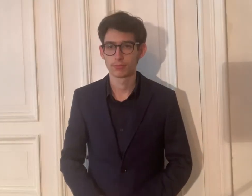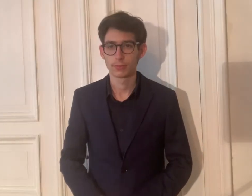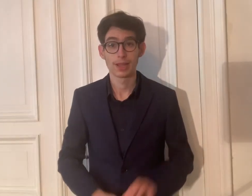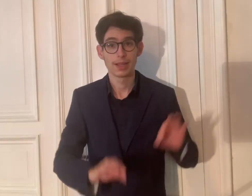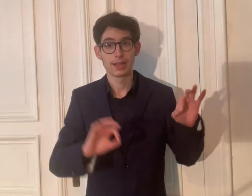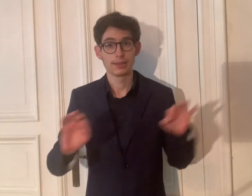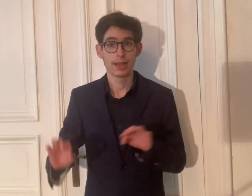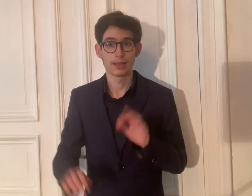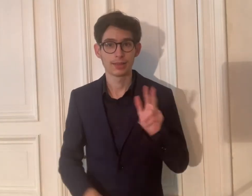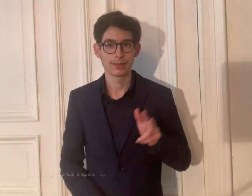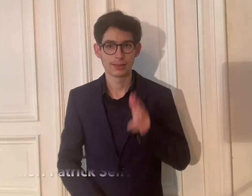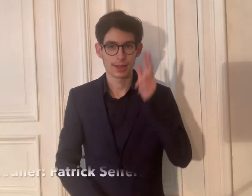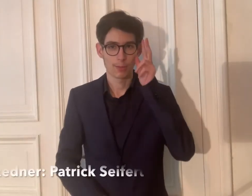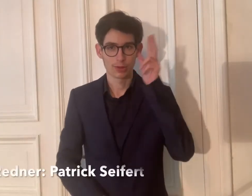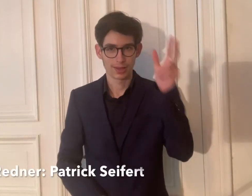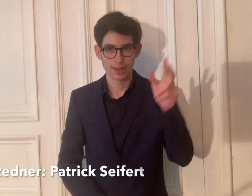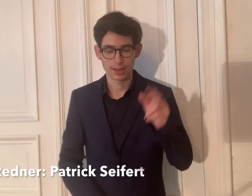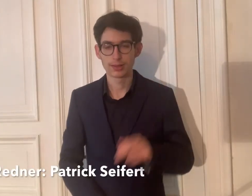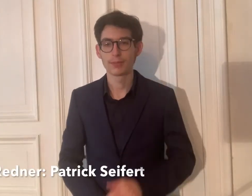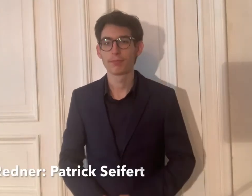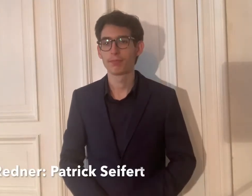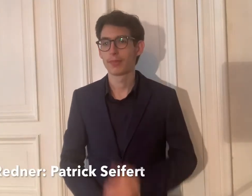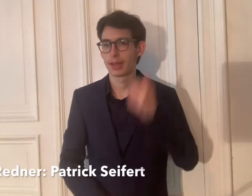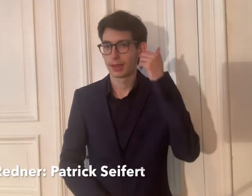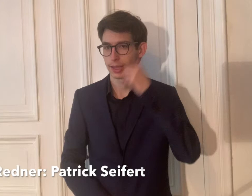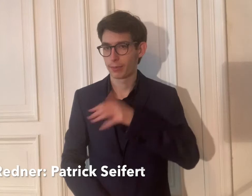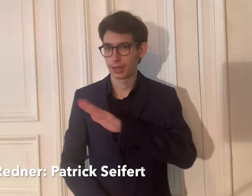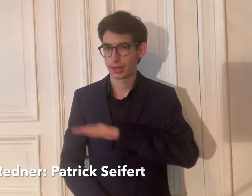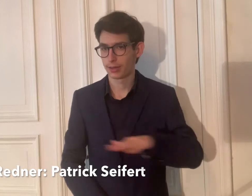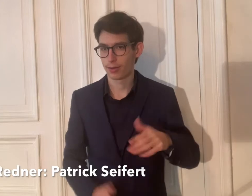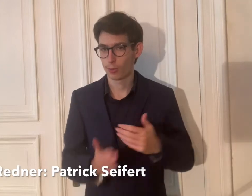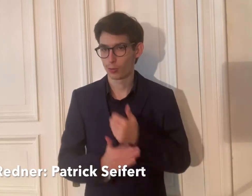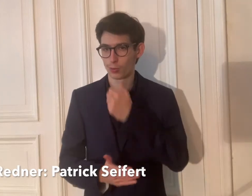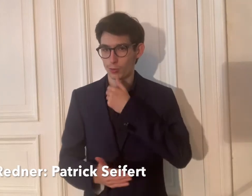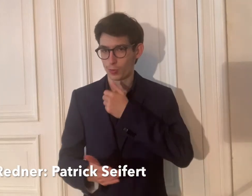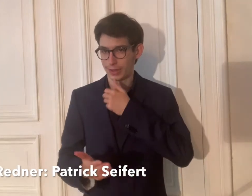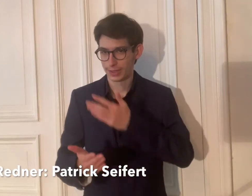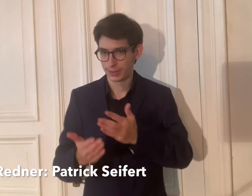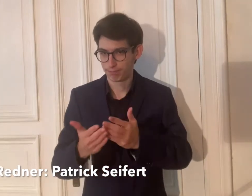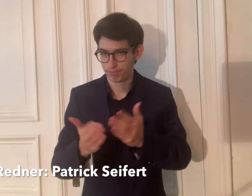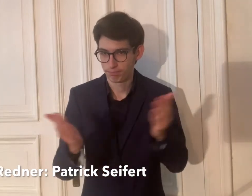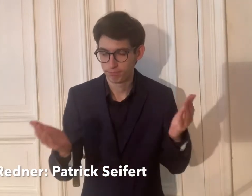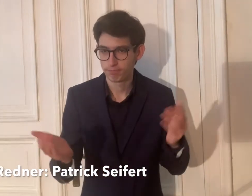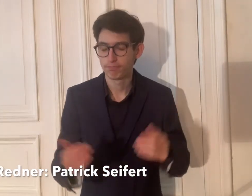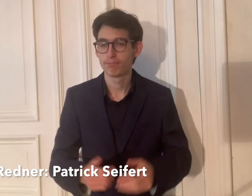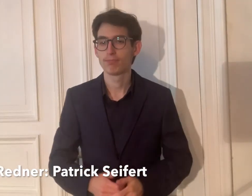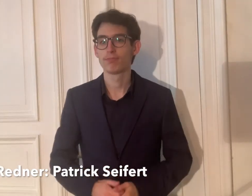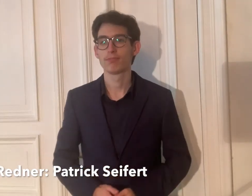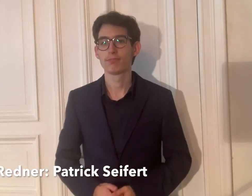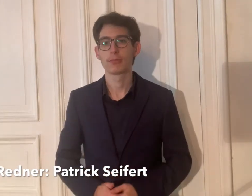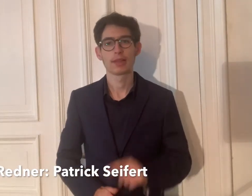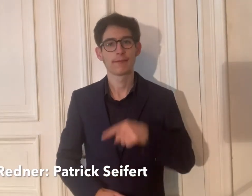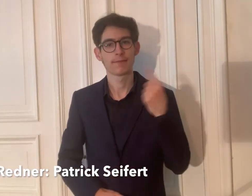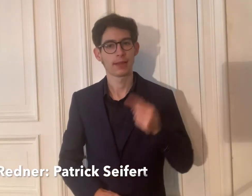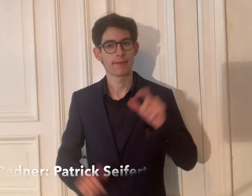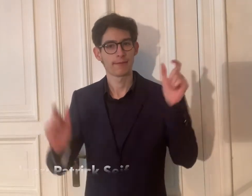Sehr geehrte Damen und Herren, liebe Kinder und Jugendliche,